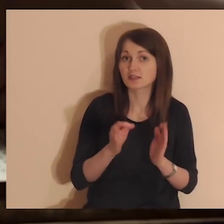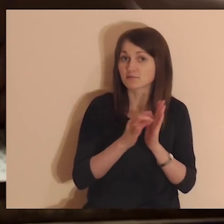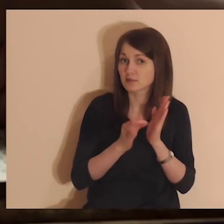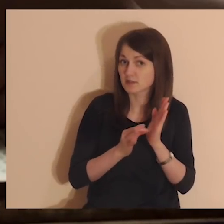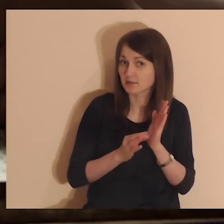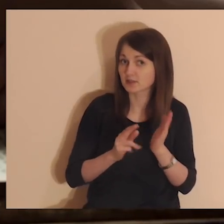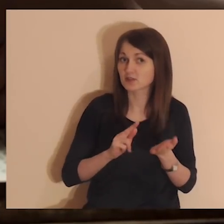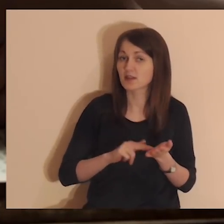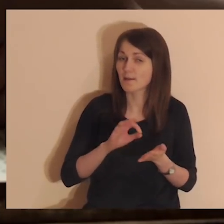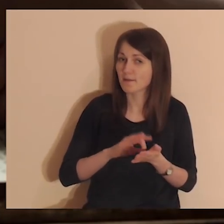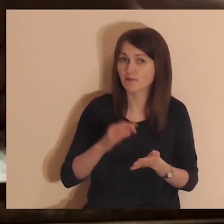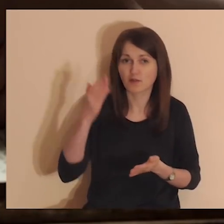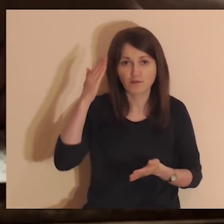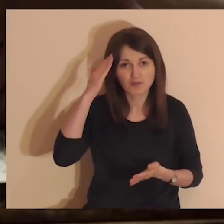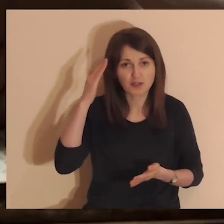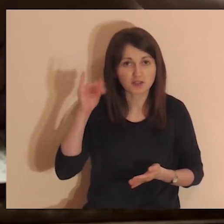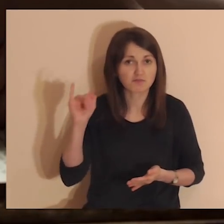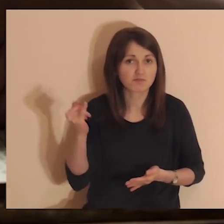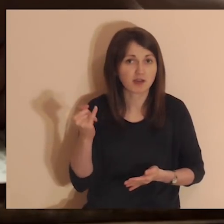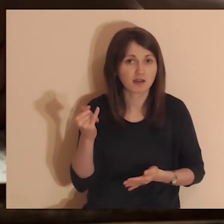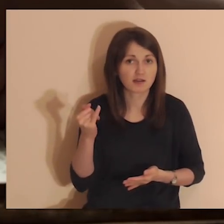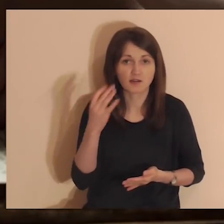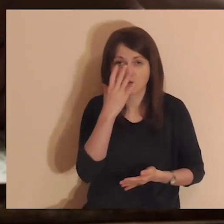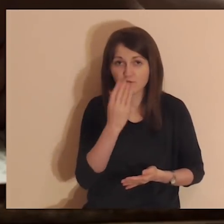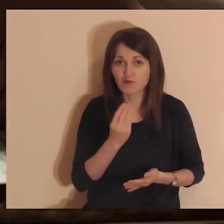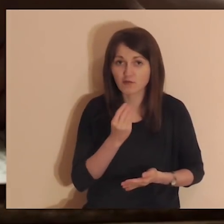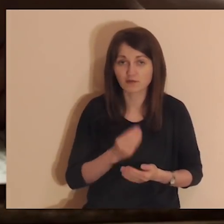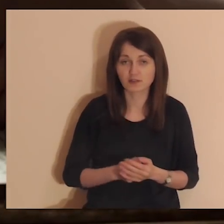Jeśli jesteś tutaj systematycznie na pewno już wiesz, jak to wygląda.